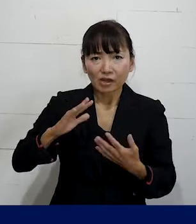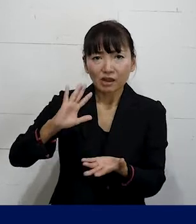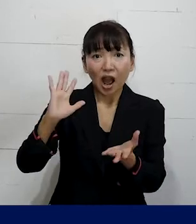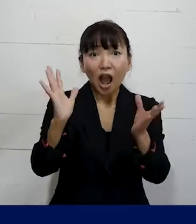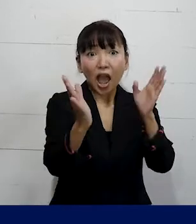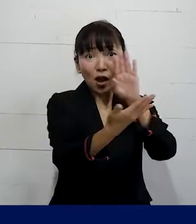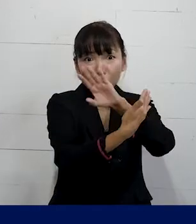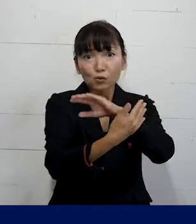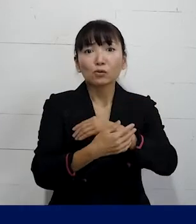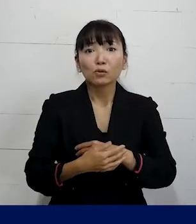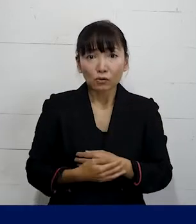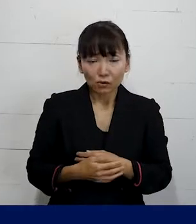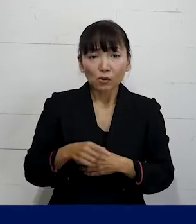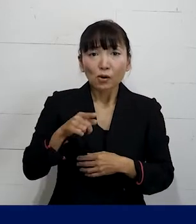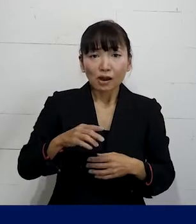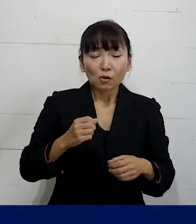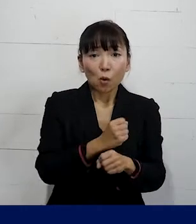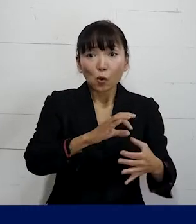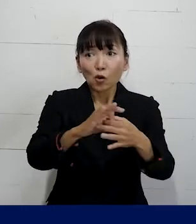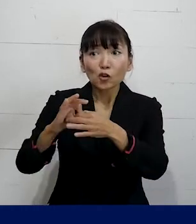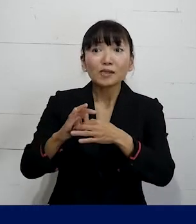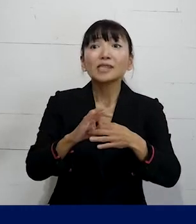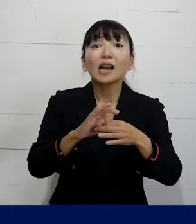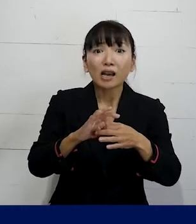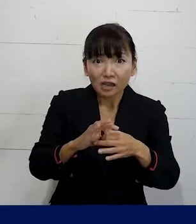ということが労働組合ならではできることです